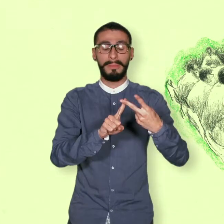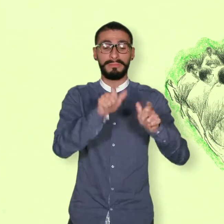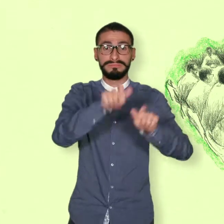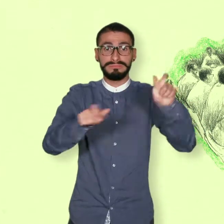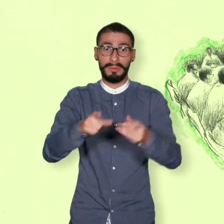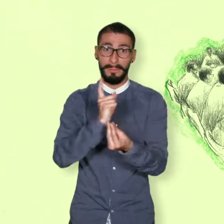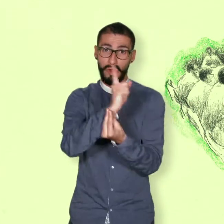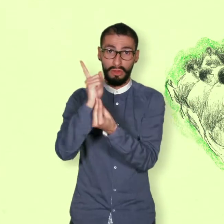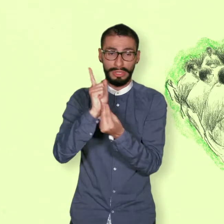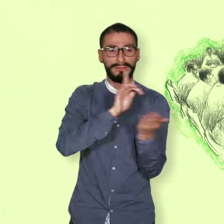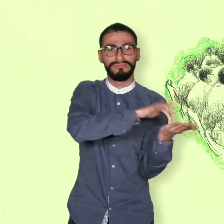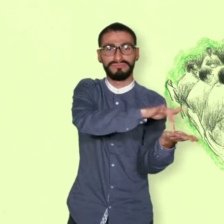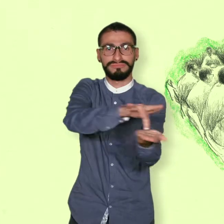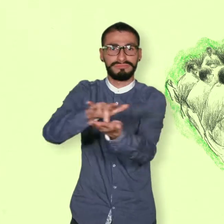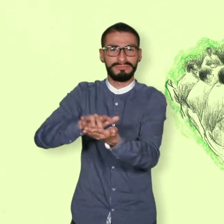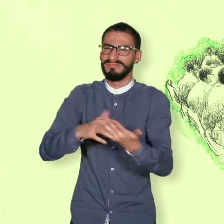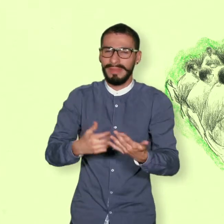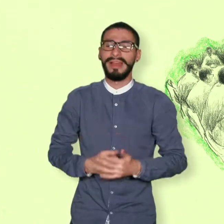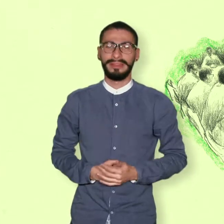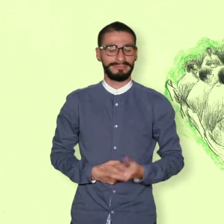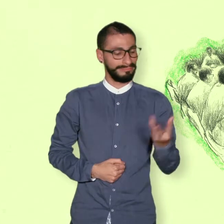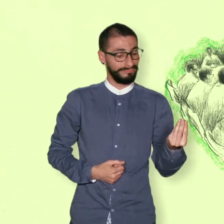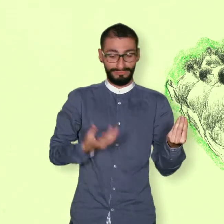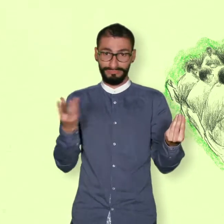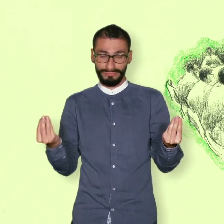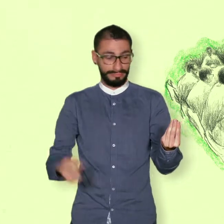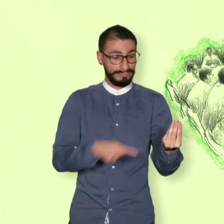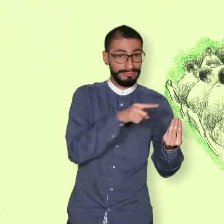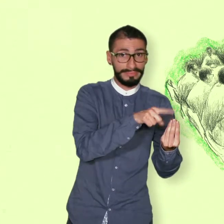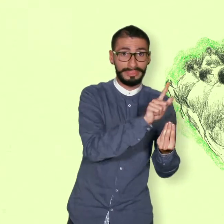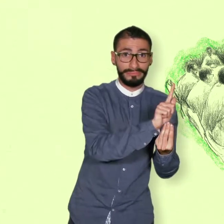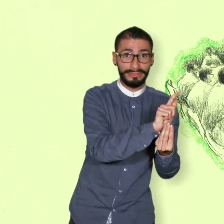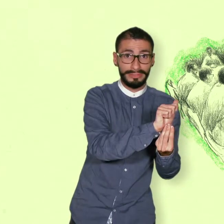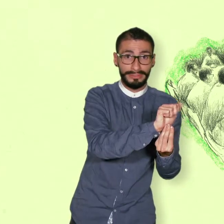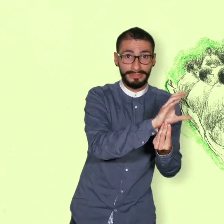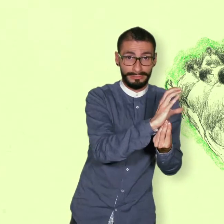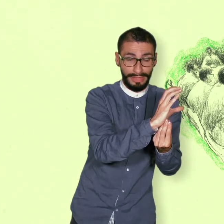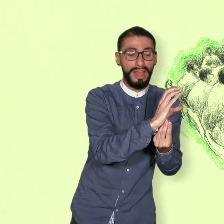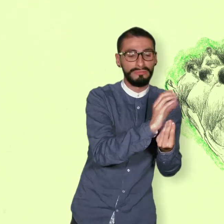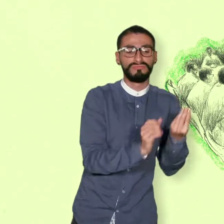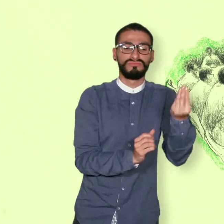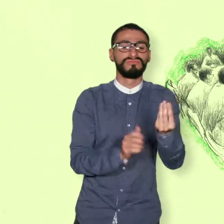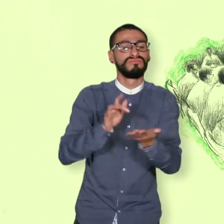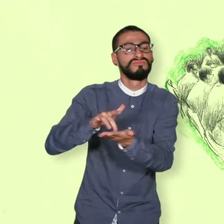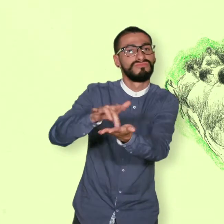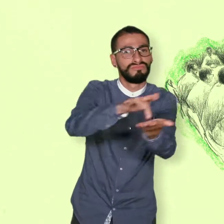La participación política de las FARC y de las comunidades donde estaba establecida la guerrilla.